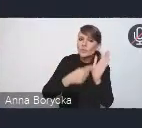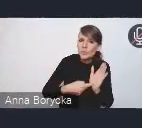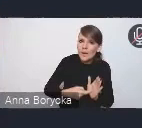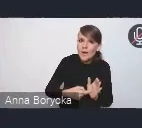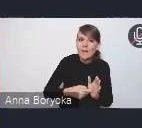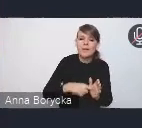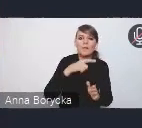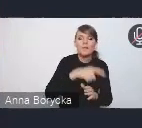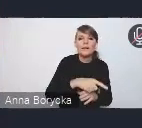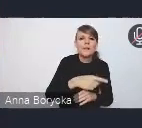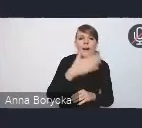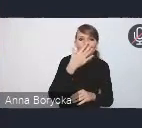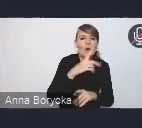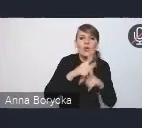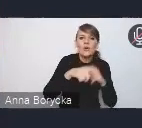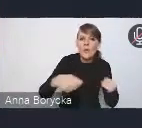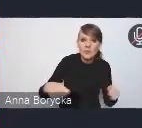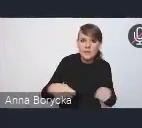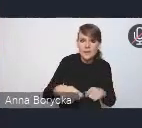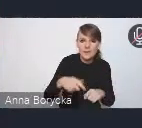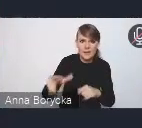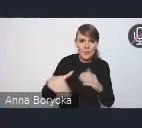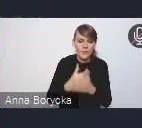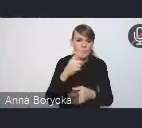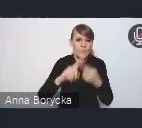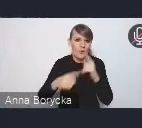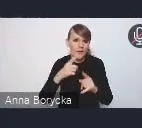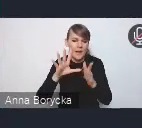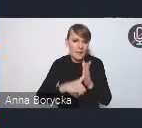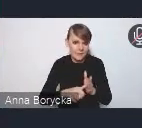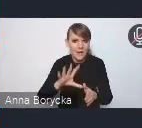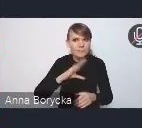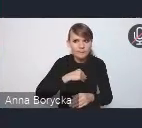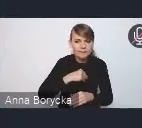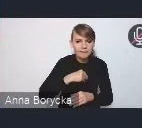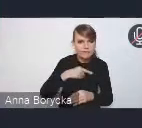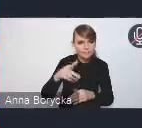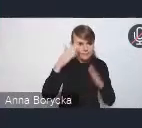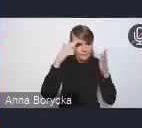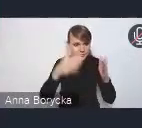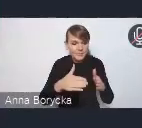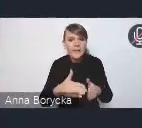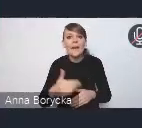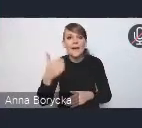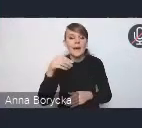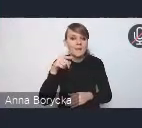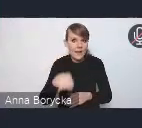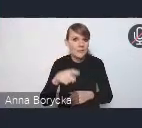na jakich mogłaby ta nowa polityka miejska się koncentrować i otrzymaliśmy ze strony Związku Miast Polskich